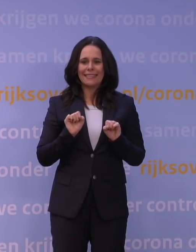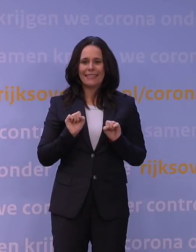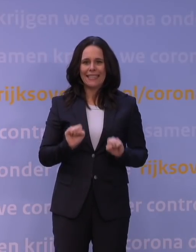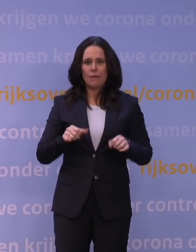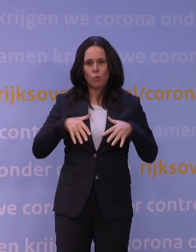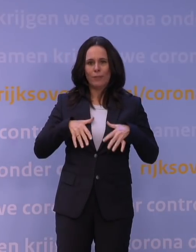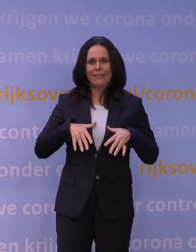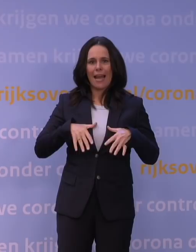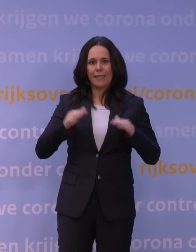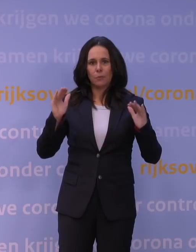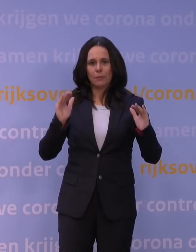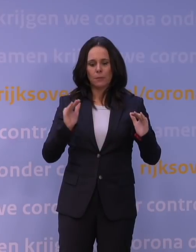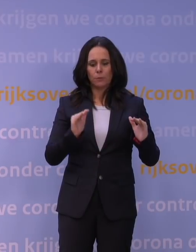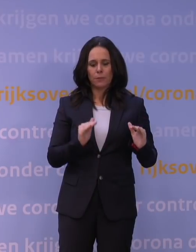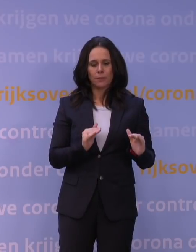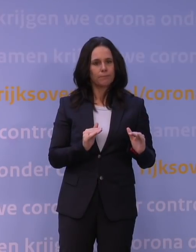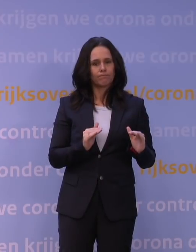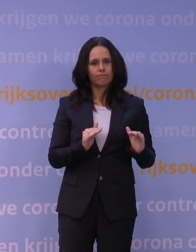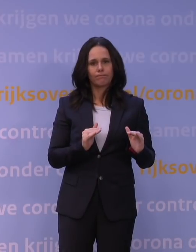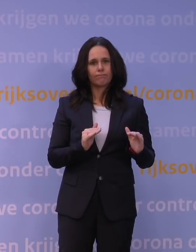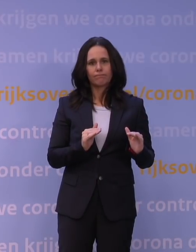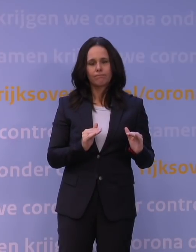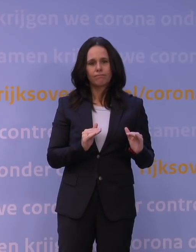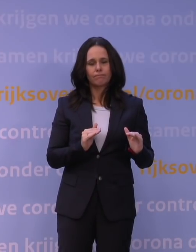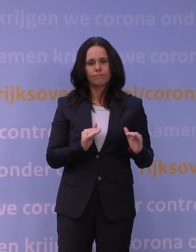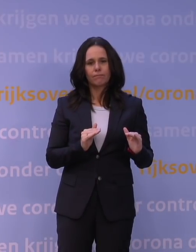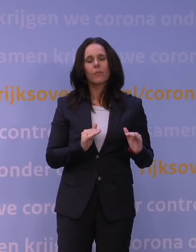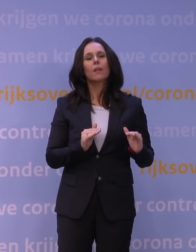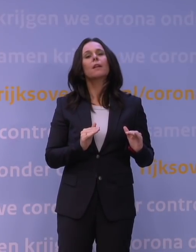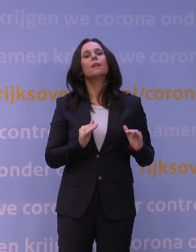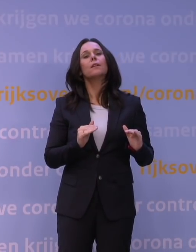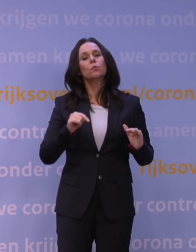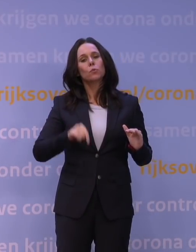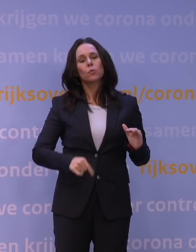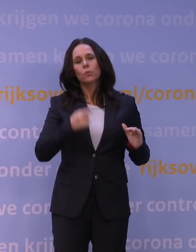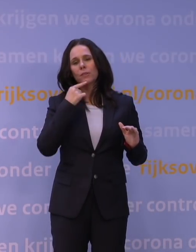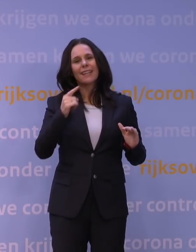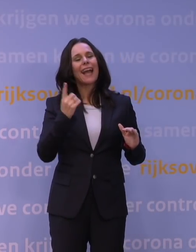En dat wil ik eigenlijk hier dus niet bestrijden, maar juist aangeven: dat het niet zozeer afname van immuniteit is,